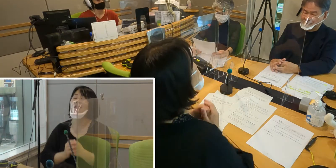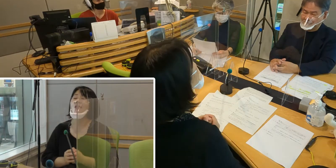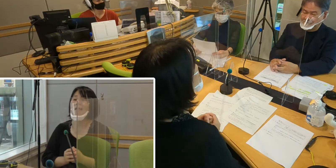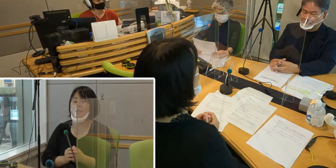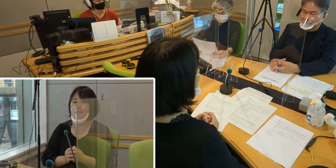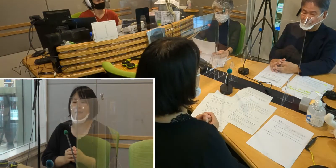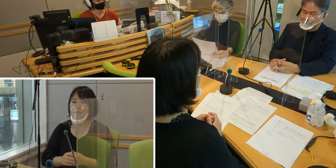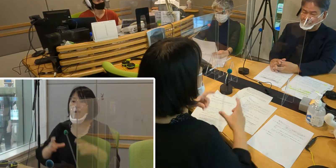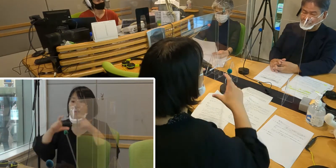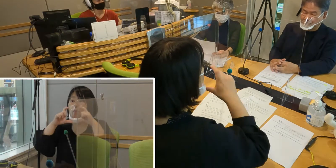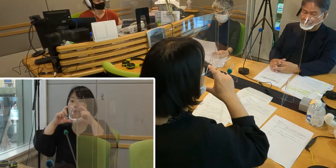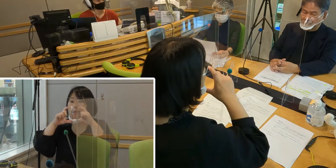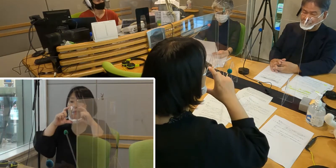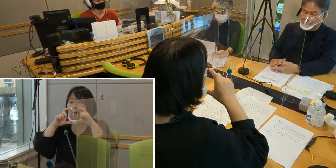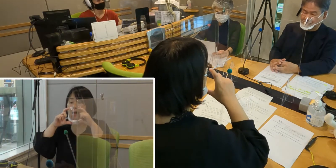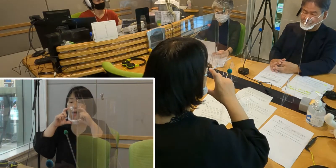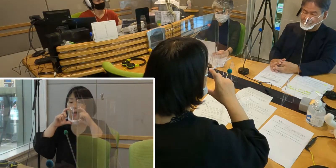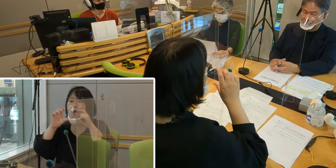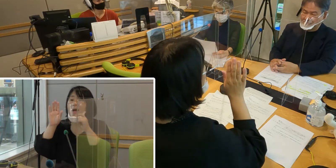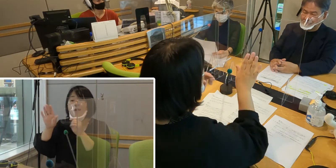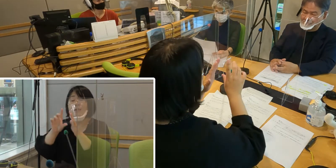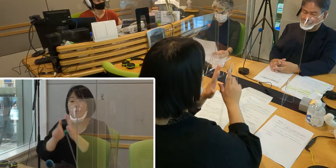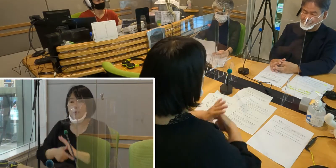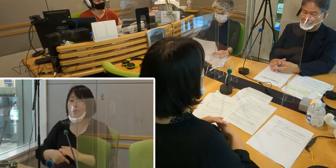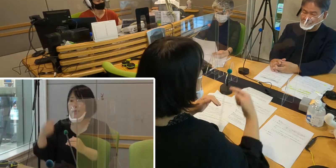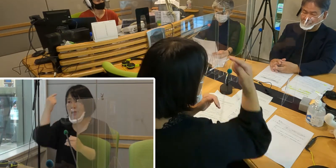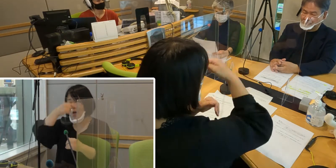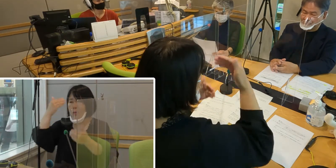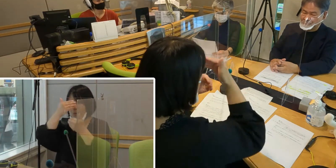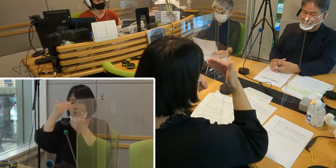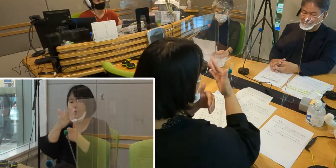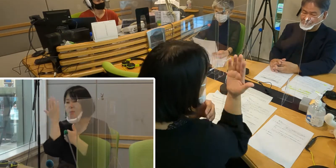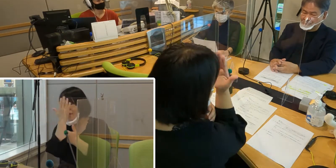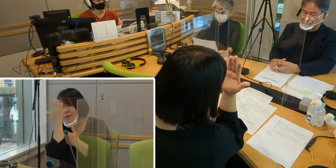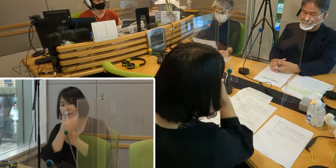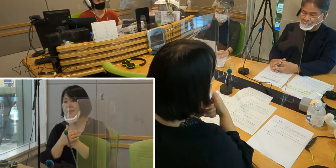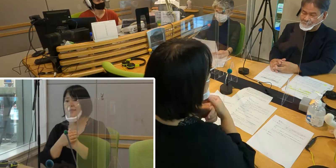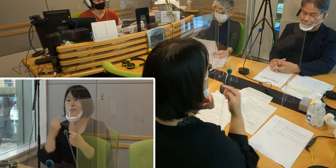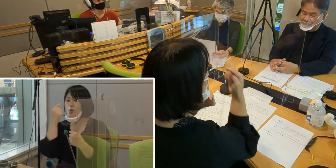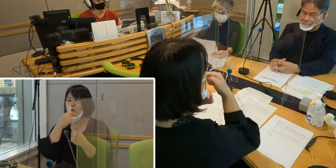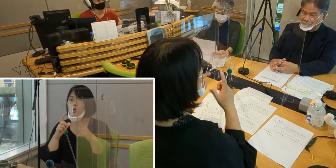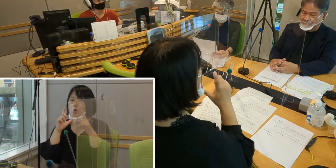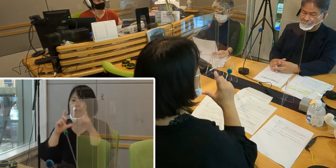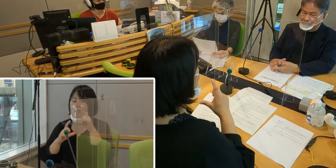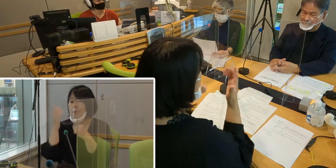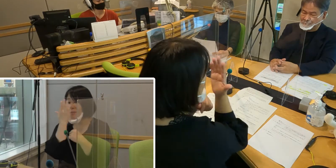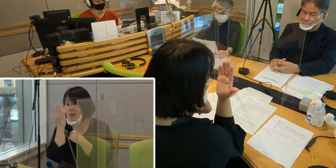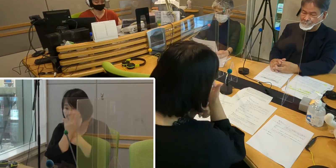マスク着用は顔の表情が見えない、 口の形が見えないのですから